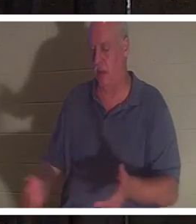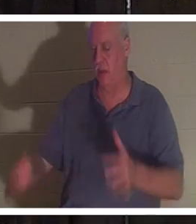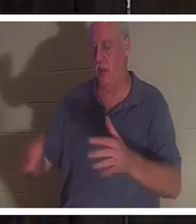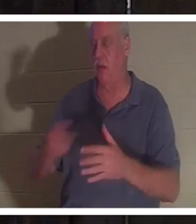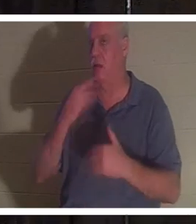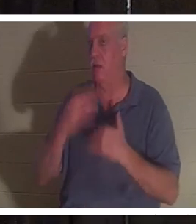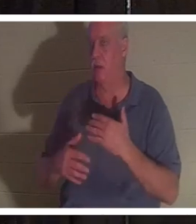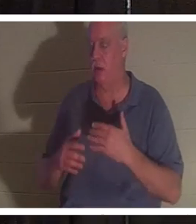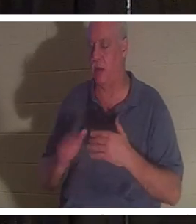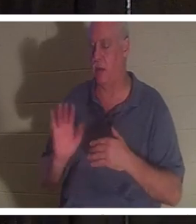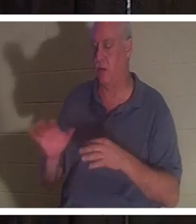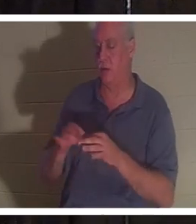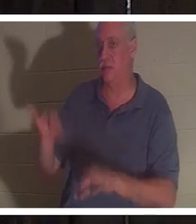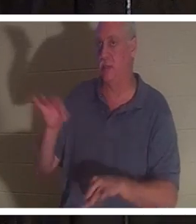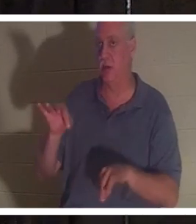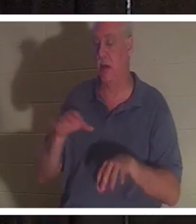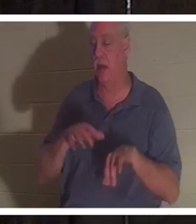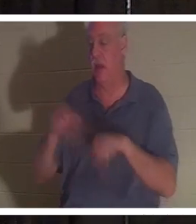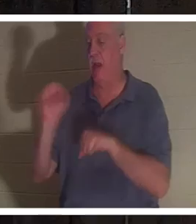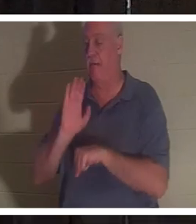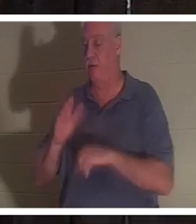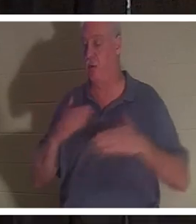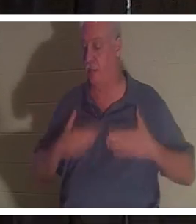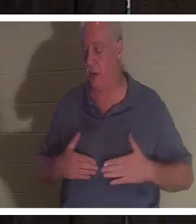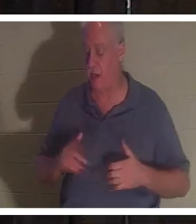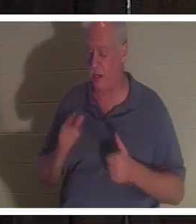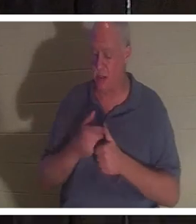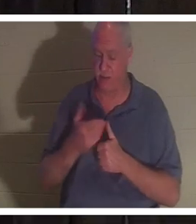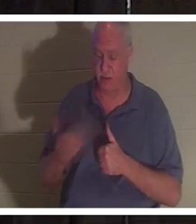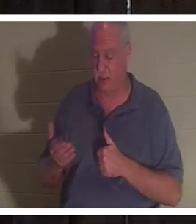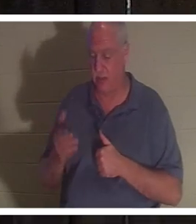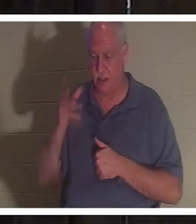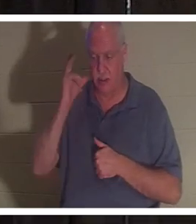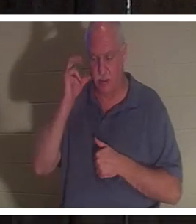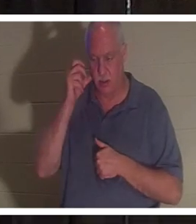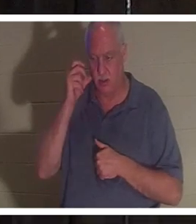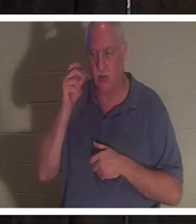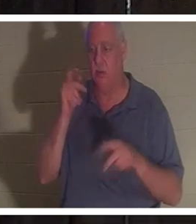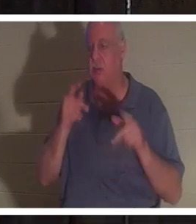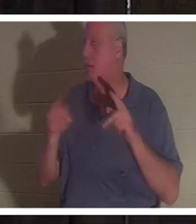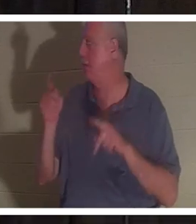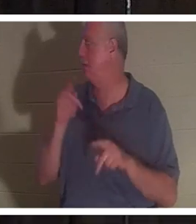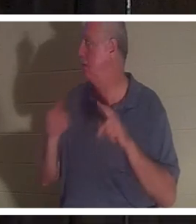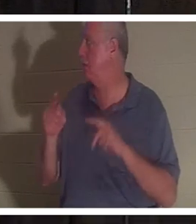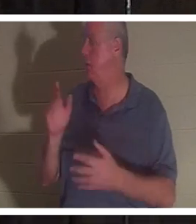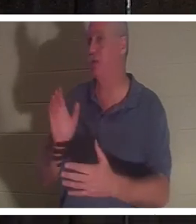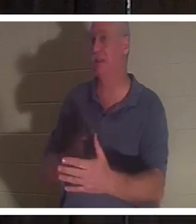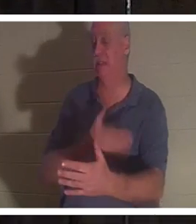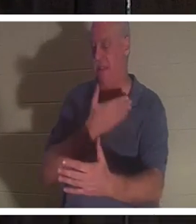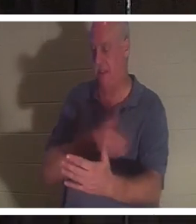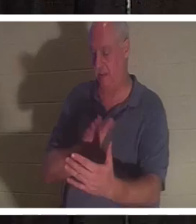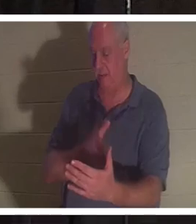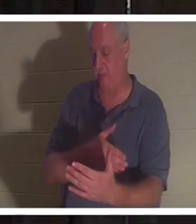体から離れたと語った。彼女は、最初に聞いたのは人々の歌だったと語った。彼女は友人や